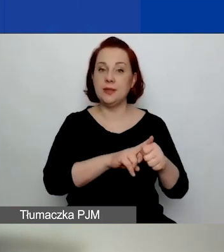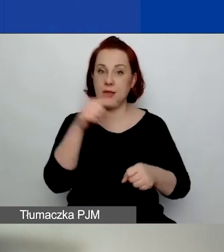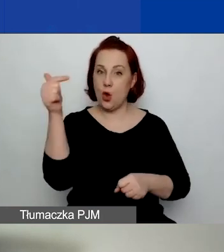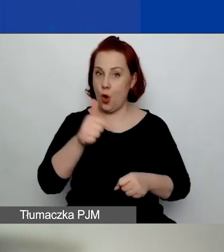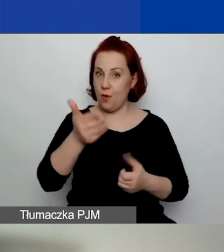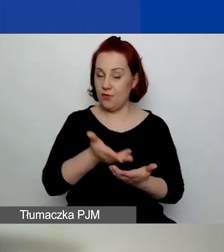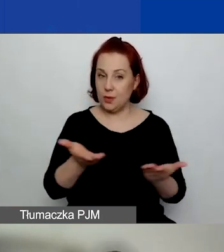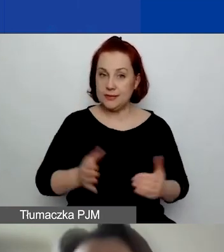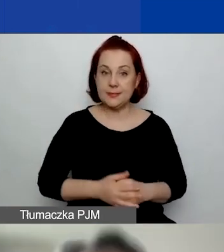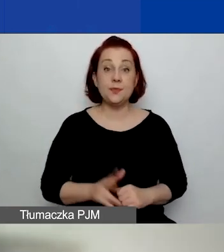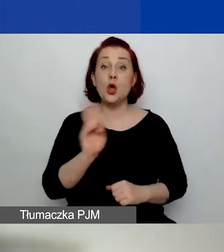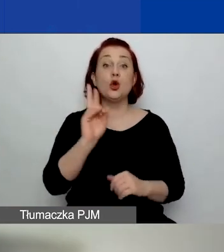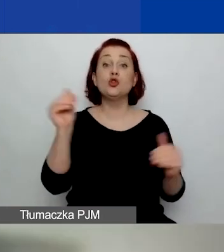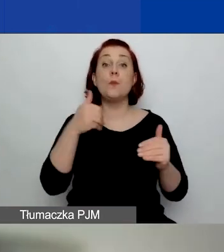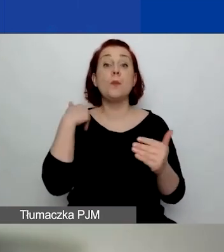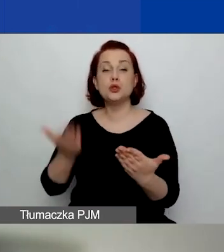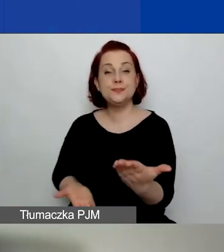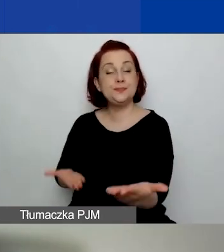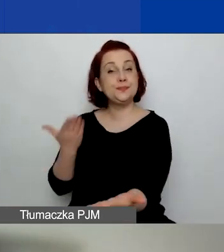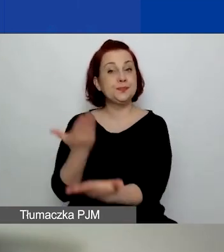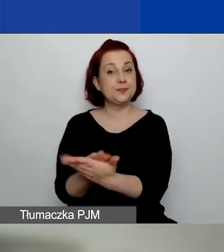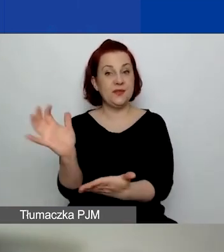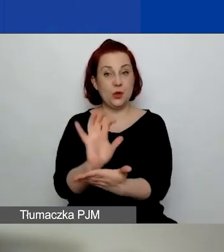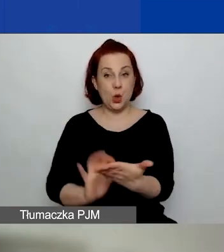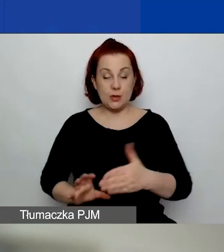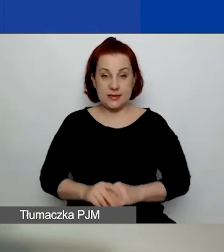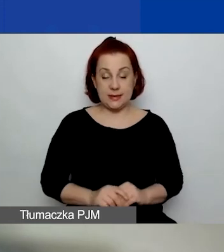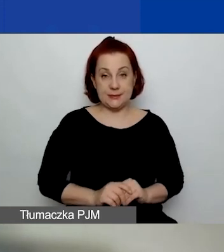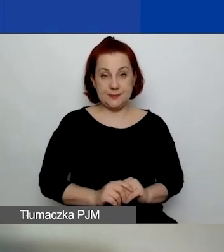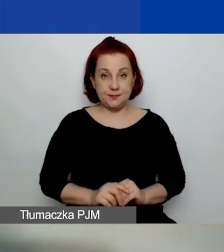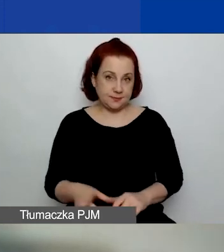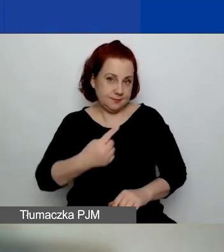Kto może złożyć wniosek w naszym konkursie?